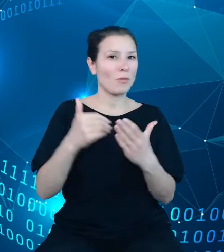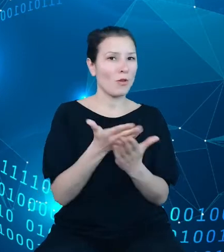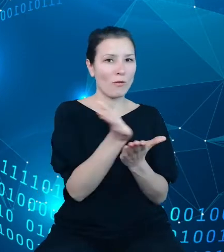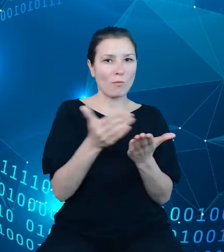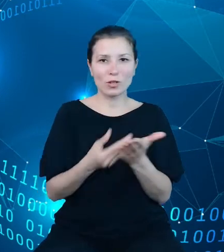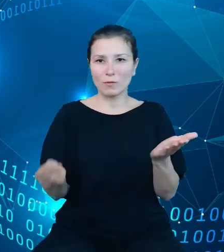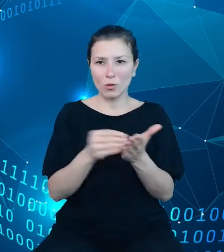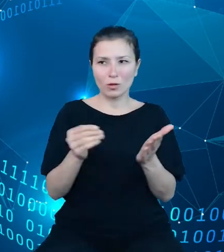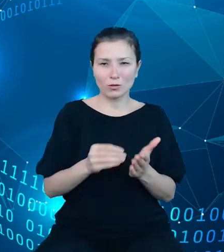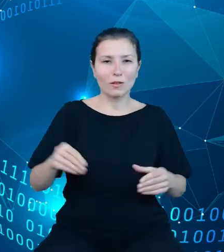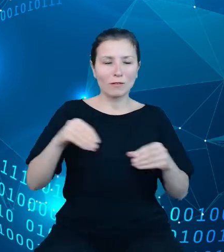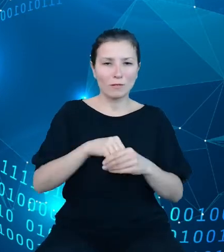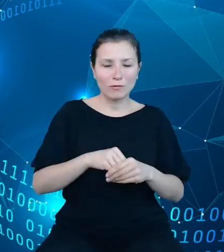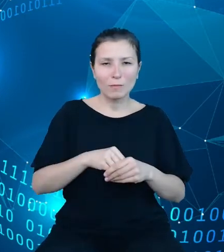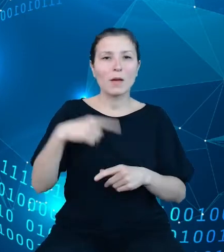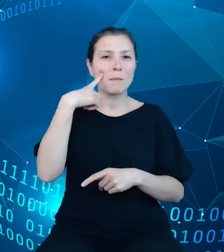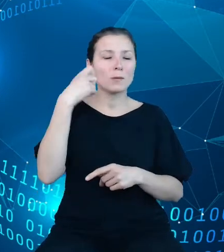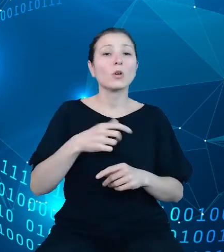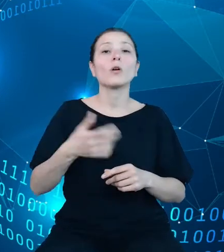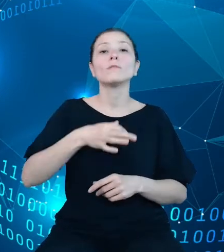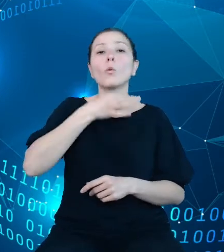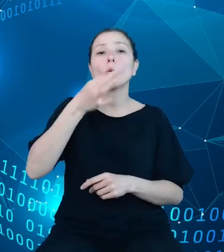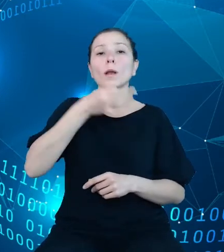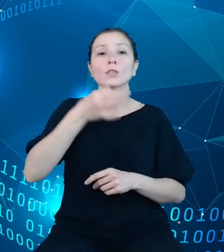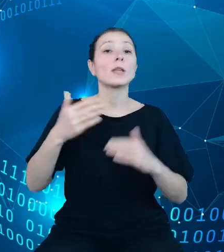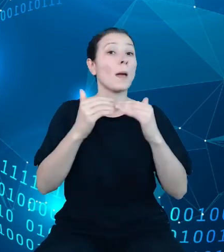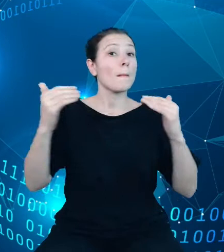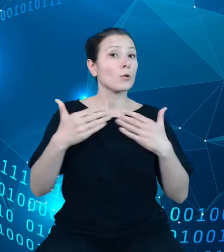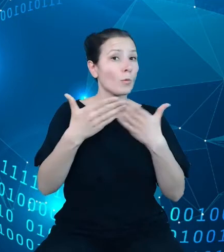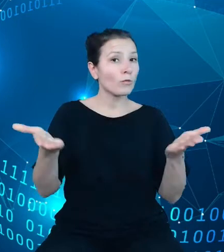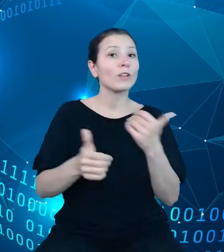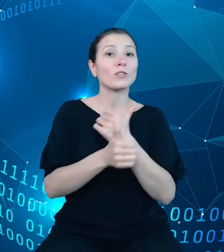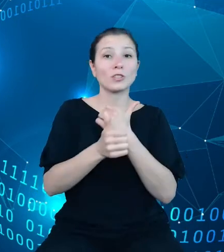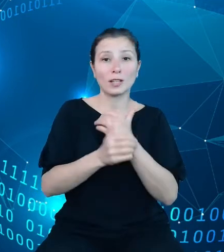doskonalenie poziomu otwartości danych oraz planowaną modyfikacją najważniejszych